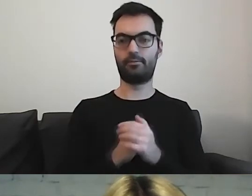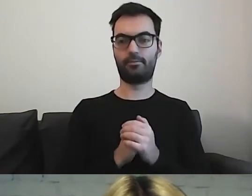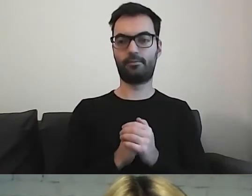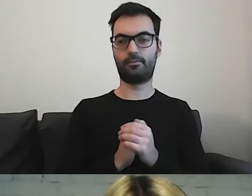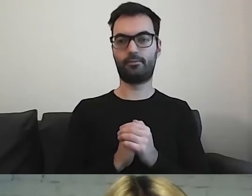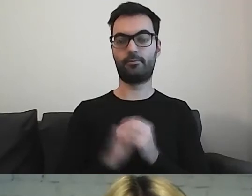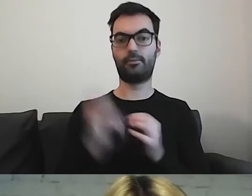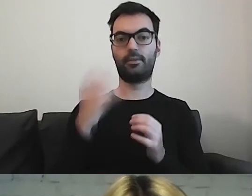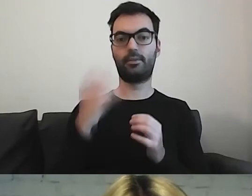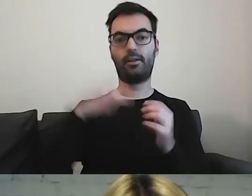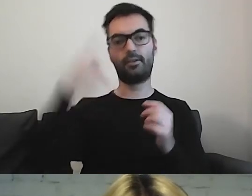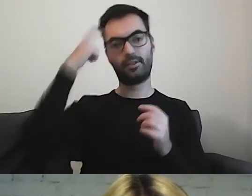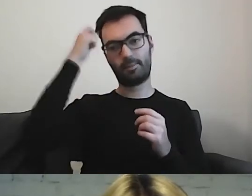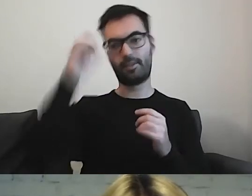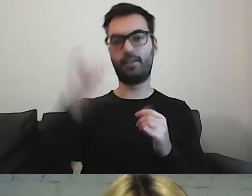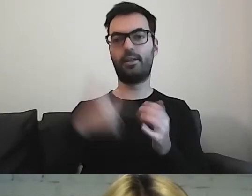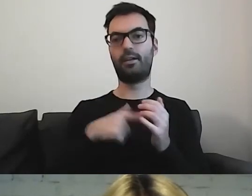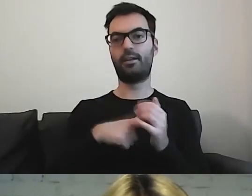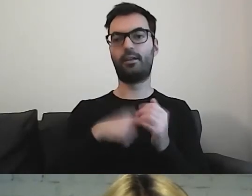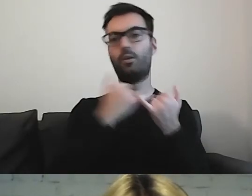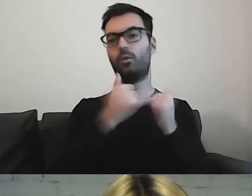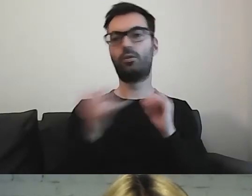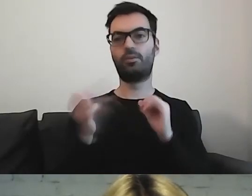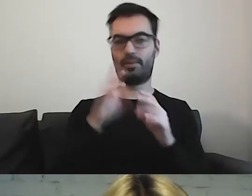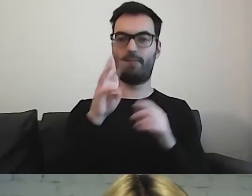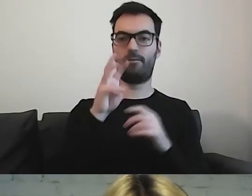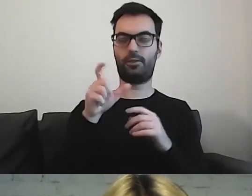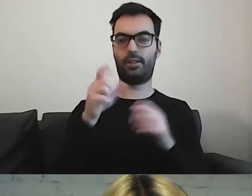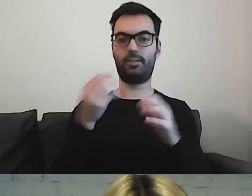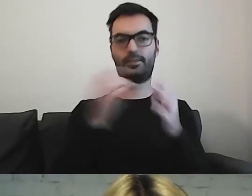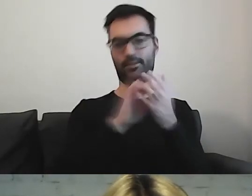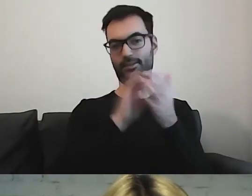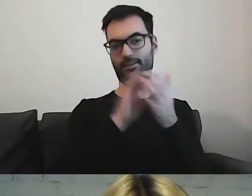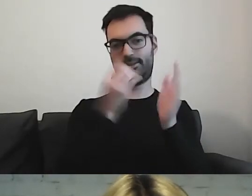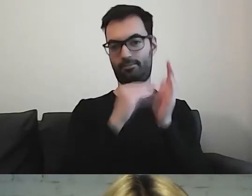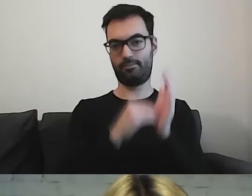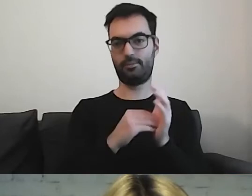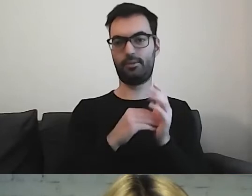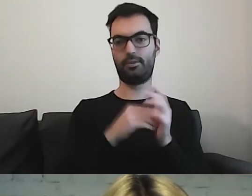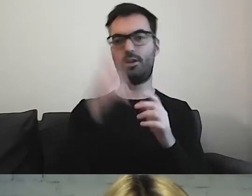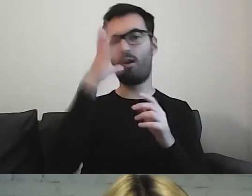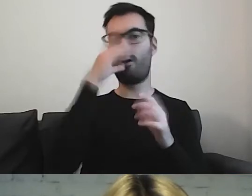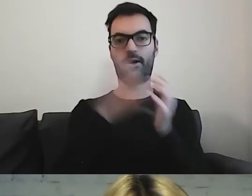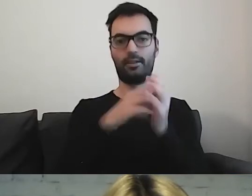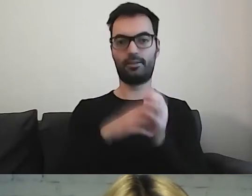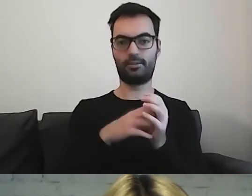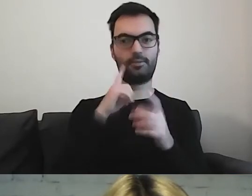Warto mieć w pamięci, jak różnie oznaczamy np. toalety. Co instytucja, to coś lepszego.